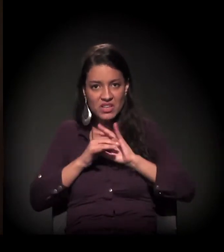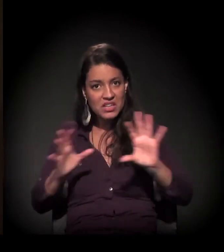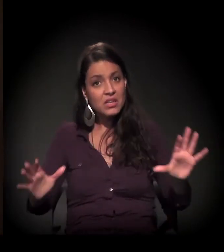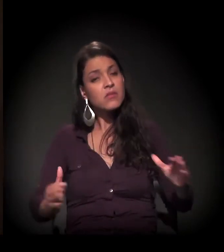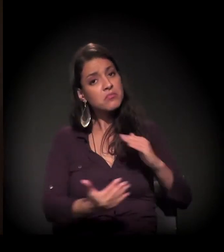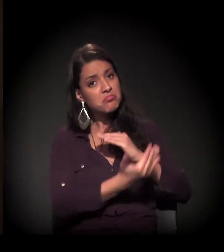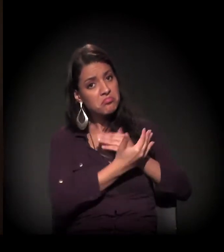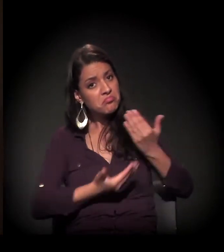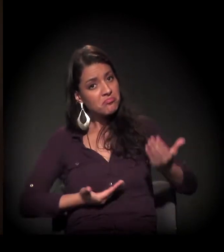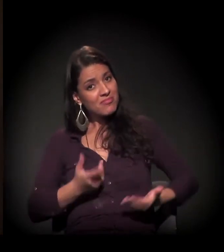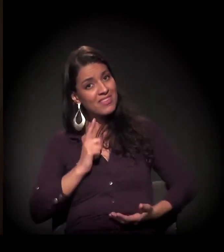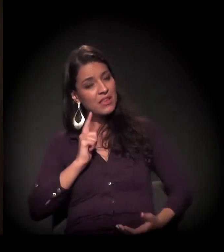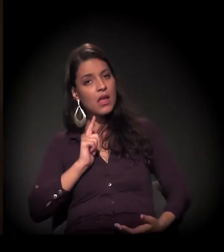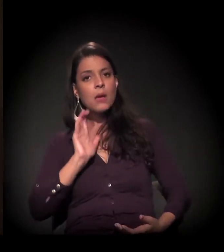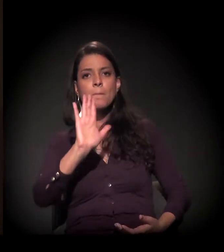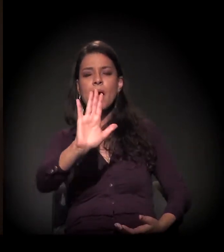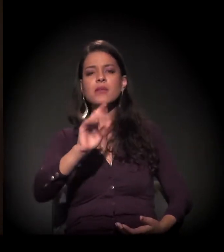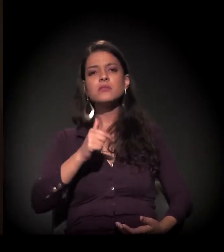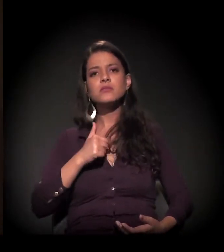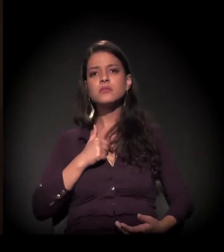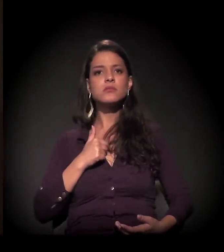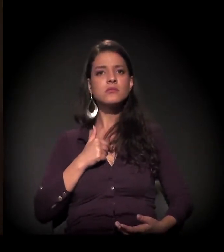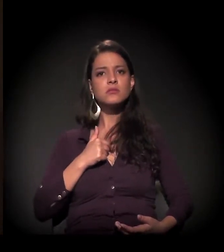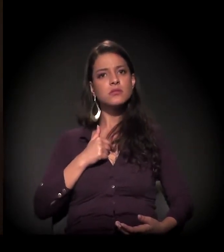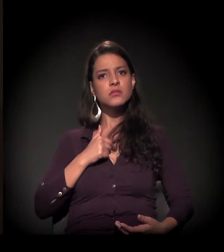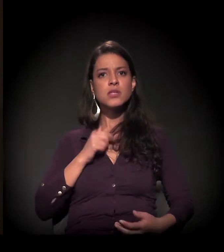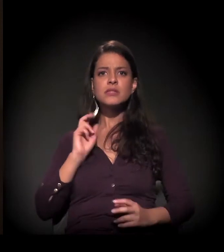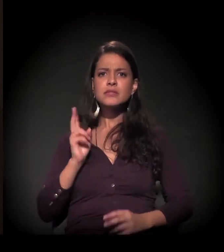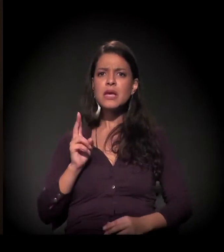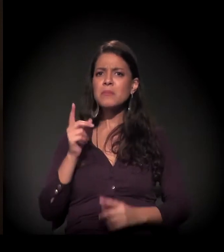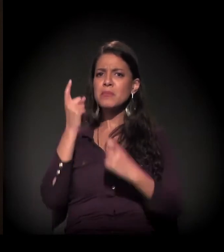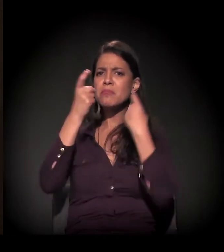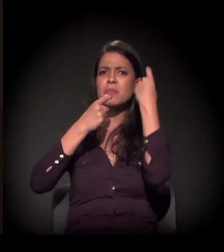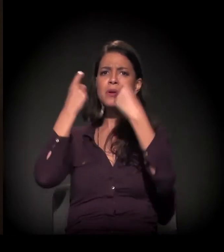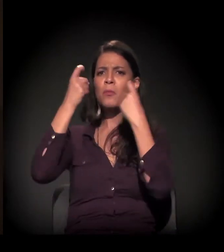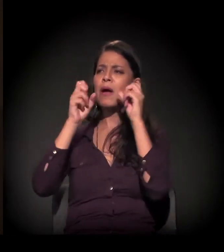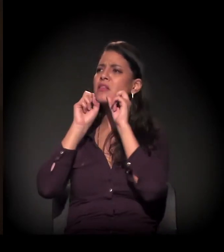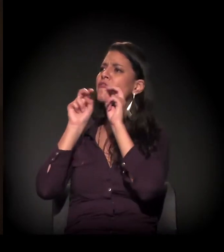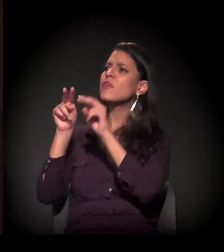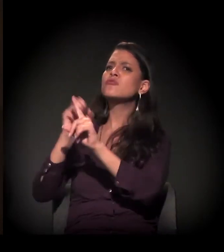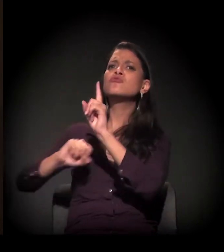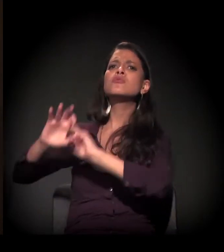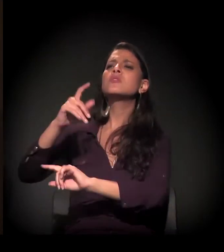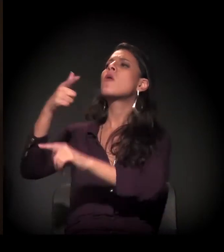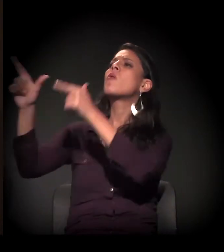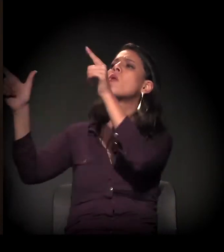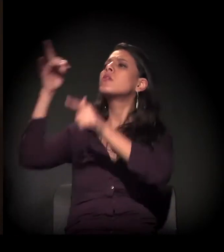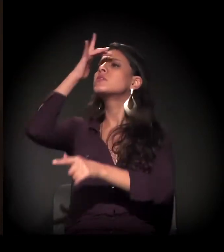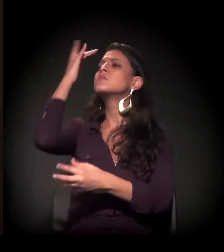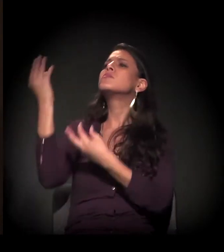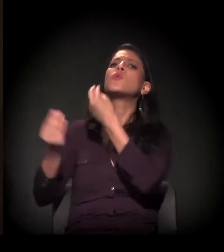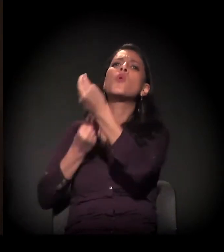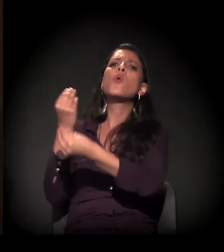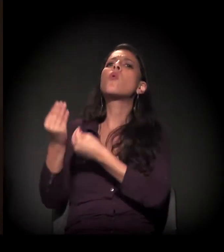mas eu sempre tive um olhar voltado para o social, para as outras pessoas.